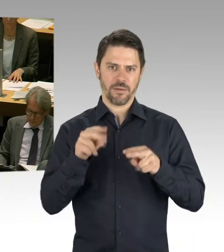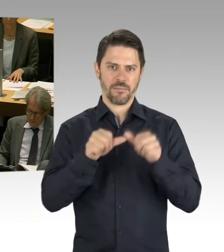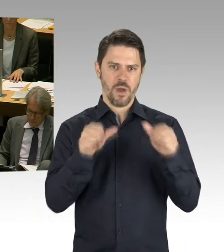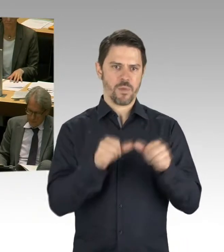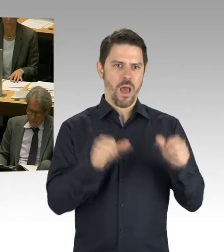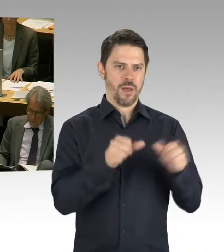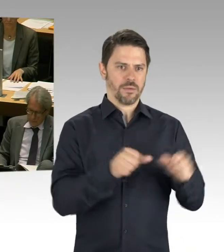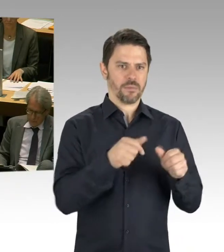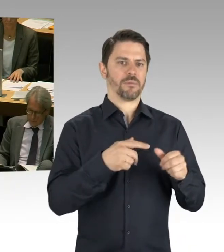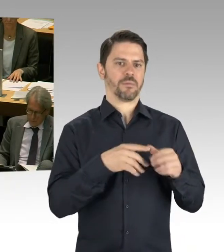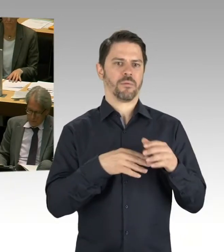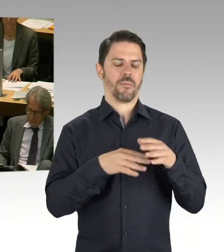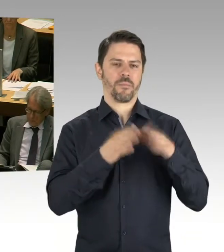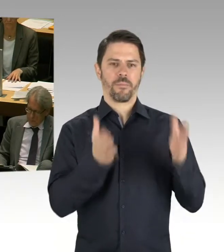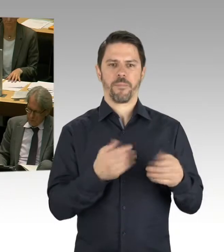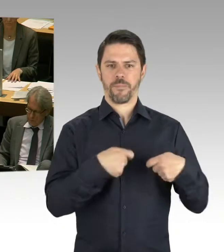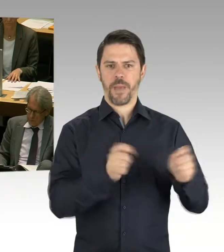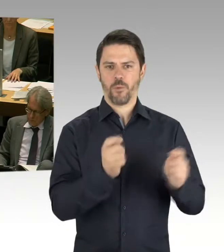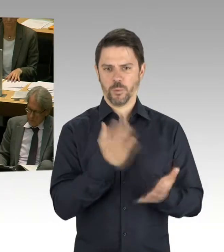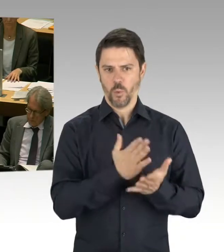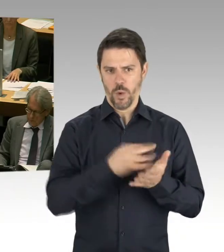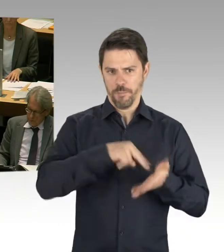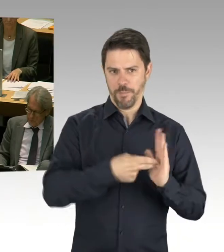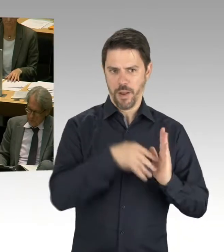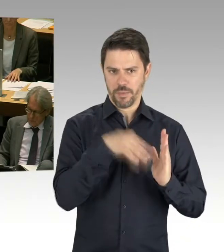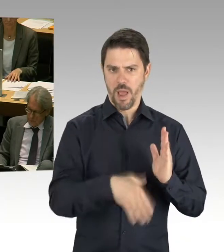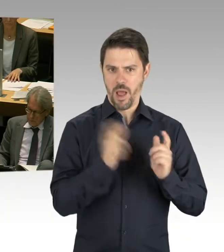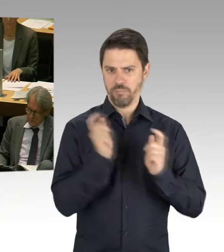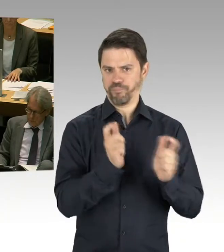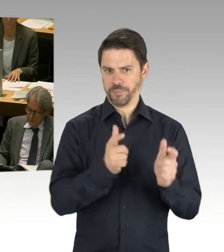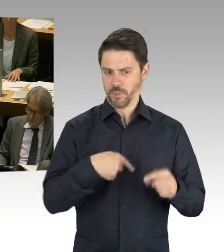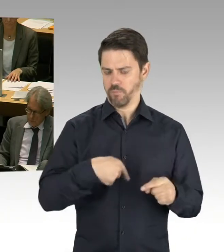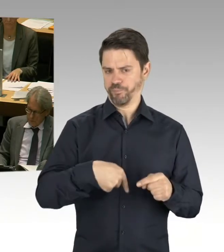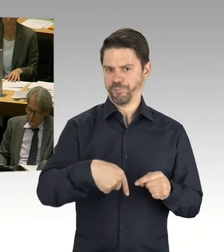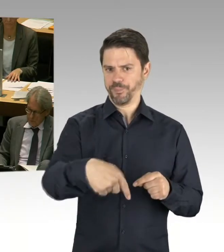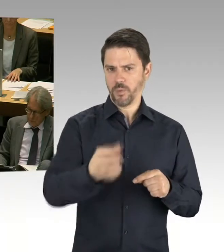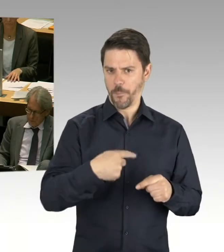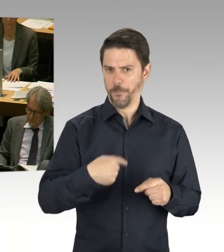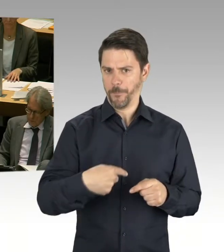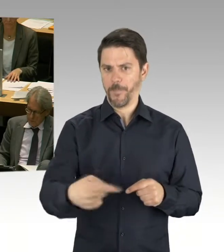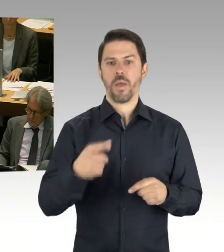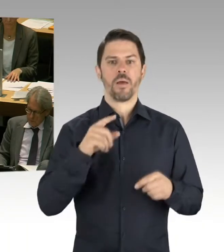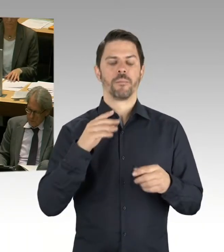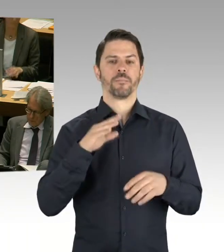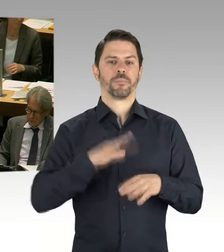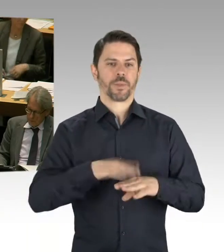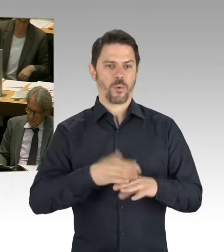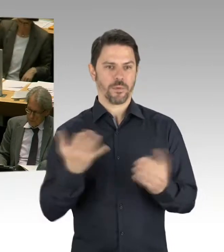Und wir werden 2019 sieben weitere auf den Weg bringen. Und es ist bis zum Ende der Legislaturperiode geplant,